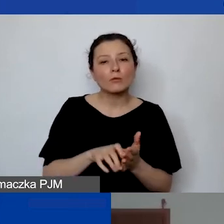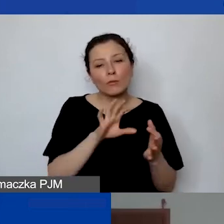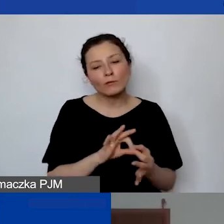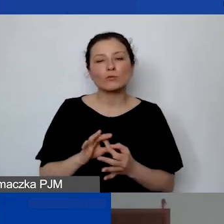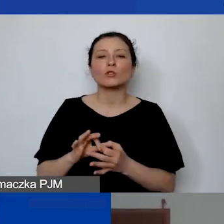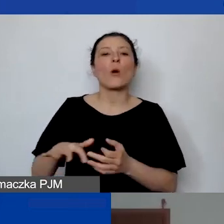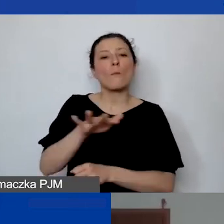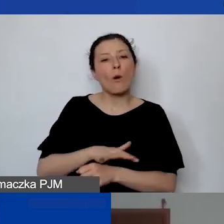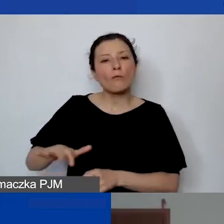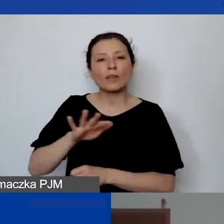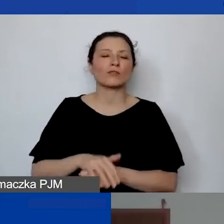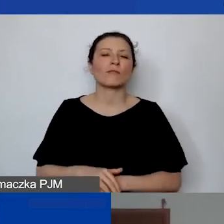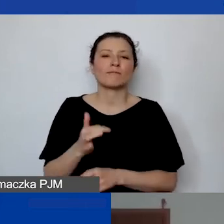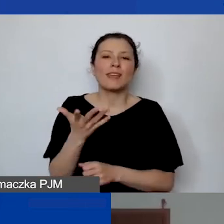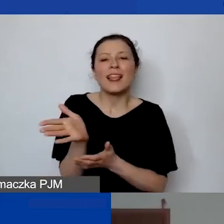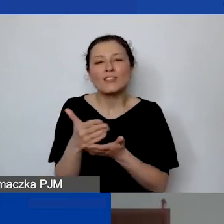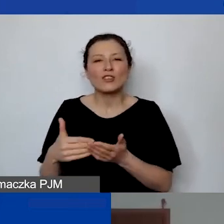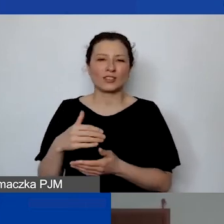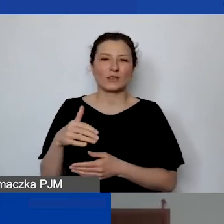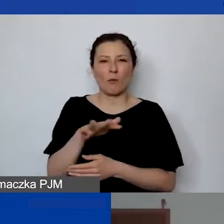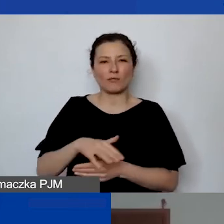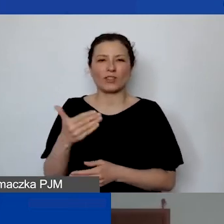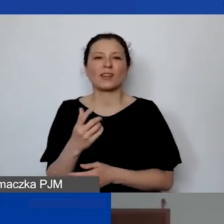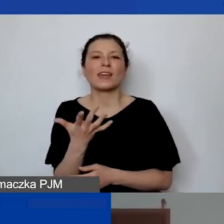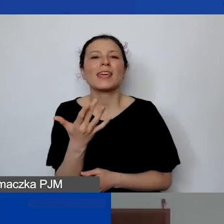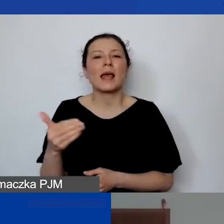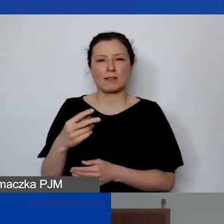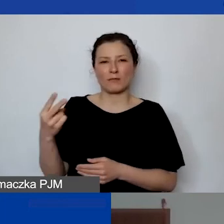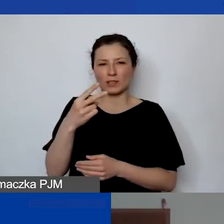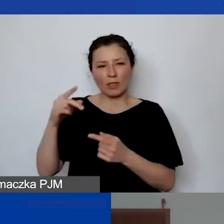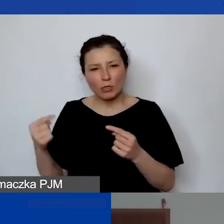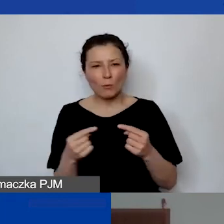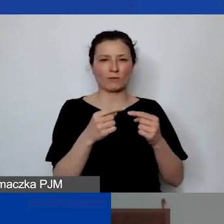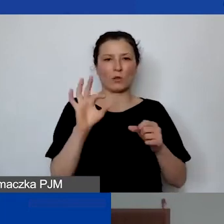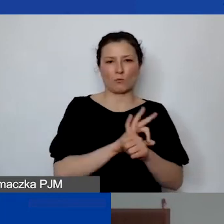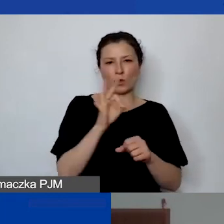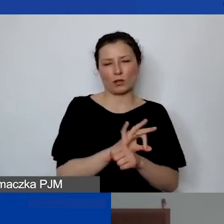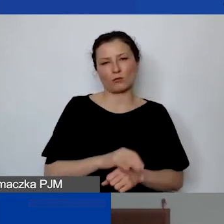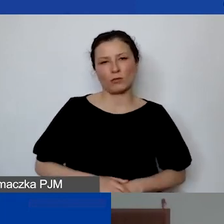jaka część danej powierzchni jest przypisana do danego projektu. Często to jest podpisywane pod biurko.